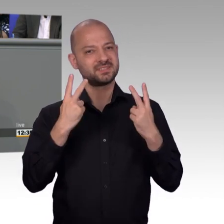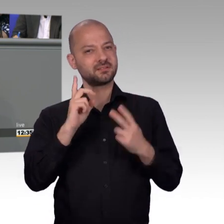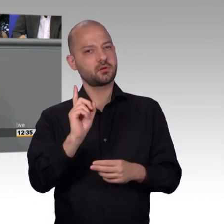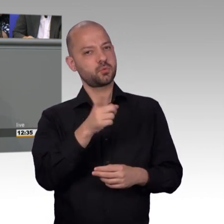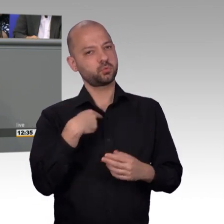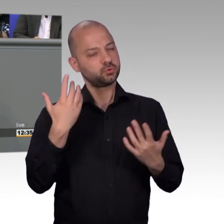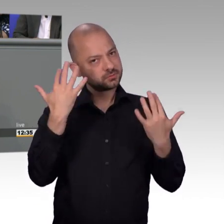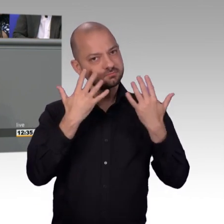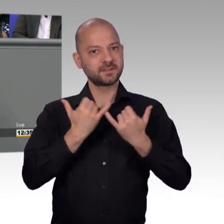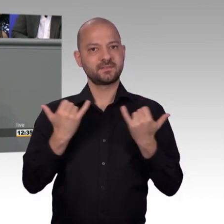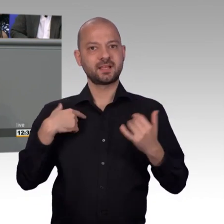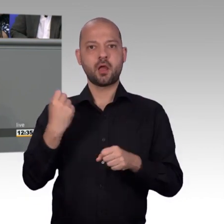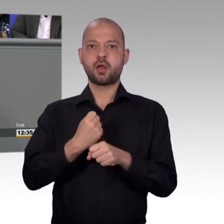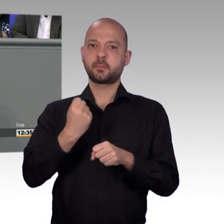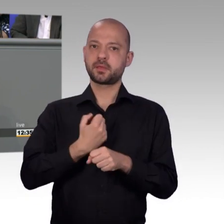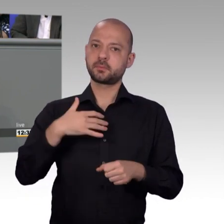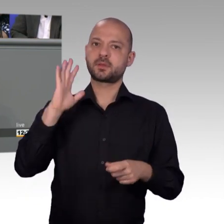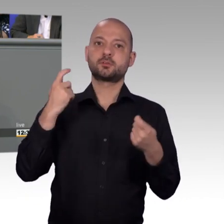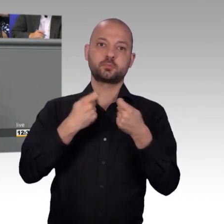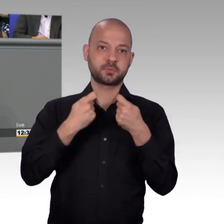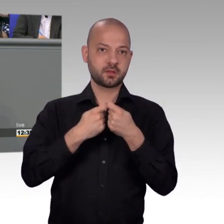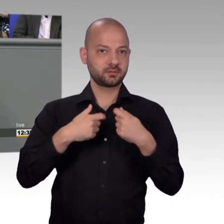Petitionsrecht zeitgemäß weiter entwickeln. Quoten senken,